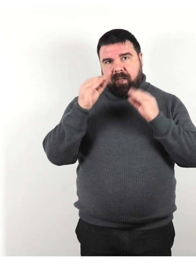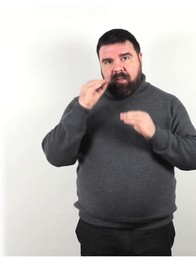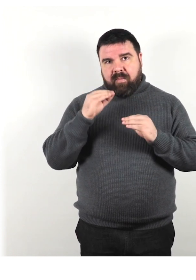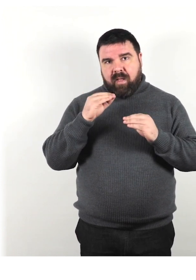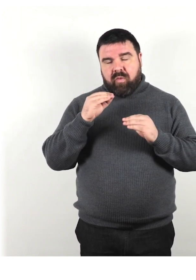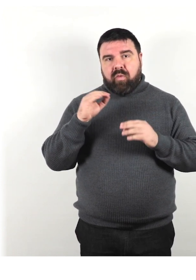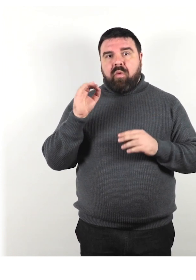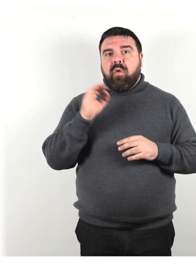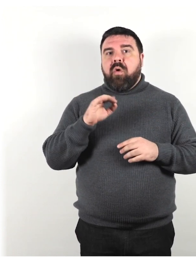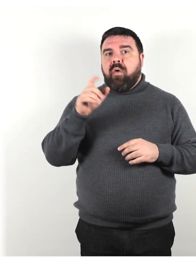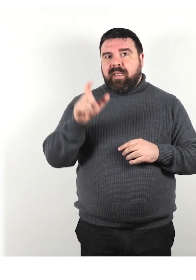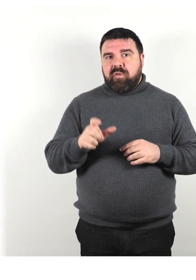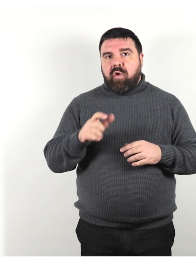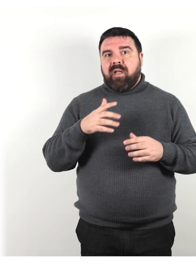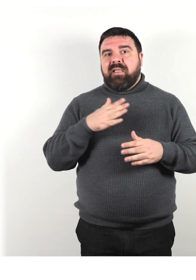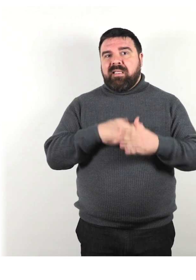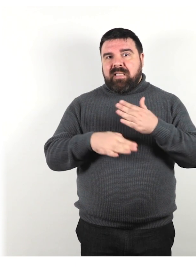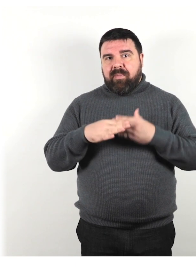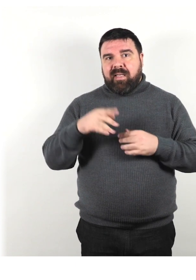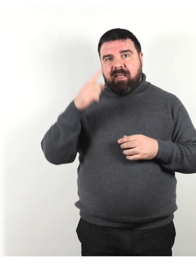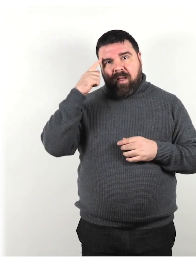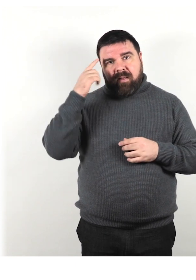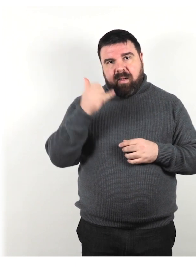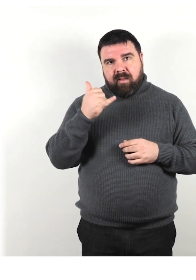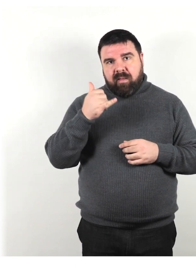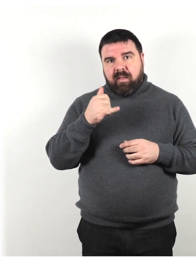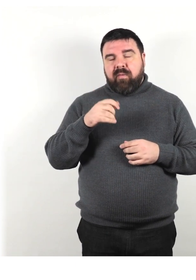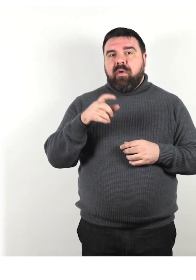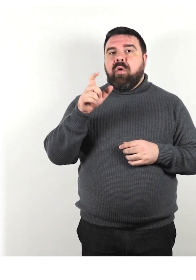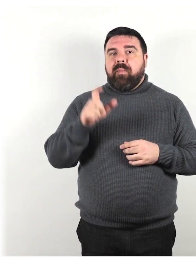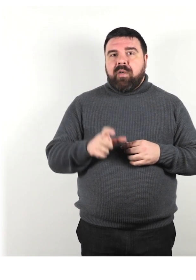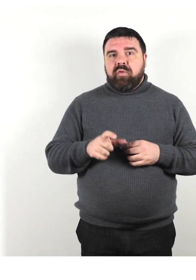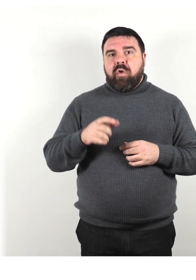persona con disabilità intellettiva o persona con demenza.